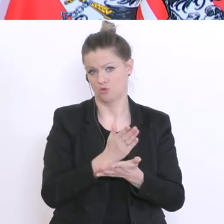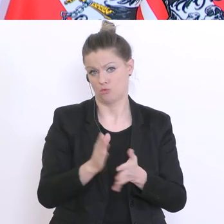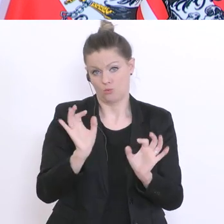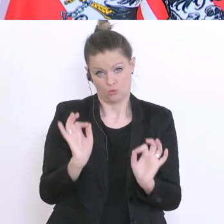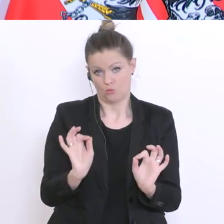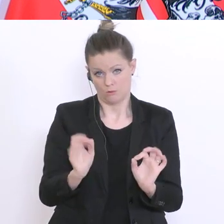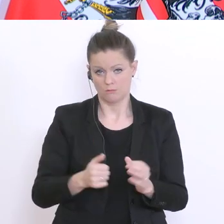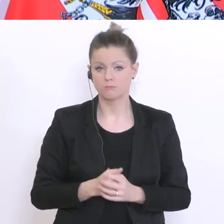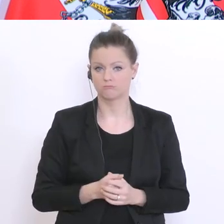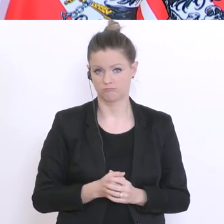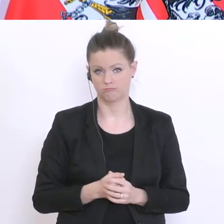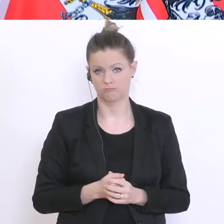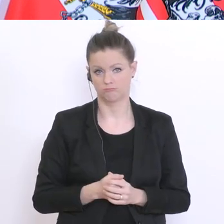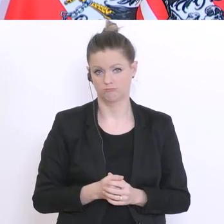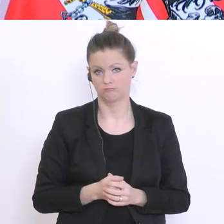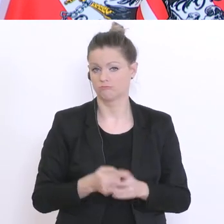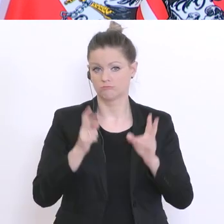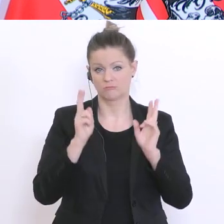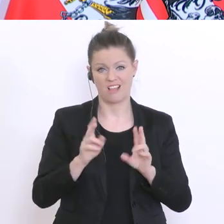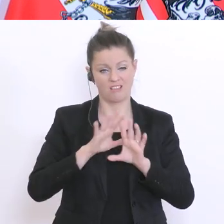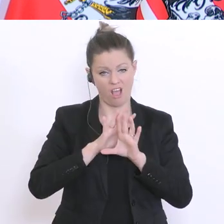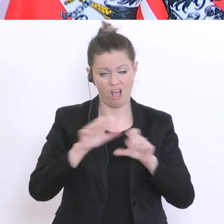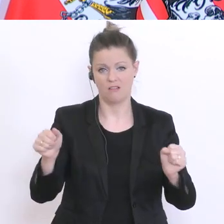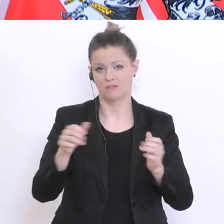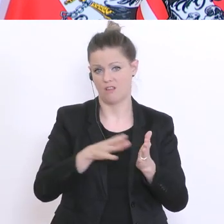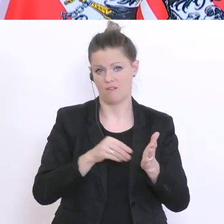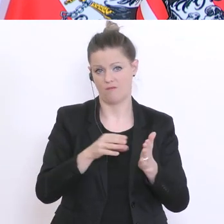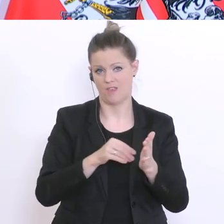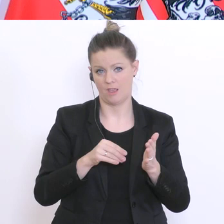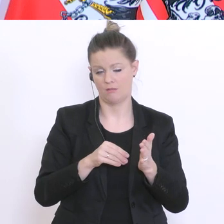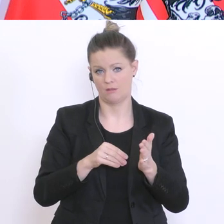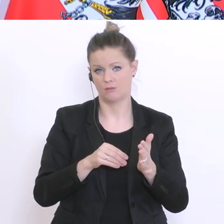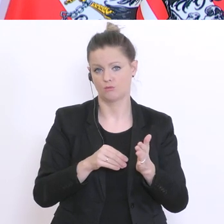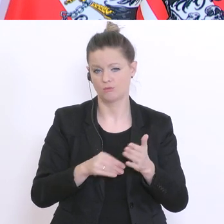Also, man kann das alles verwenden und kommt dann letztlich zu einer finalen Beurteilung. Noch eine Frage von der Kollegin im Homeoffice? Bitte –ja